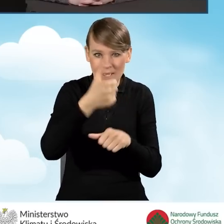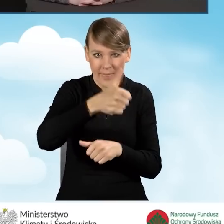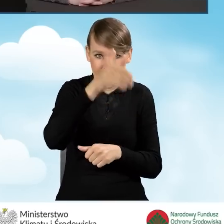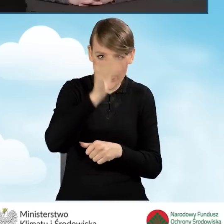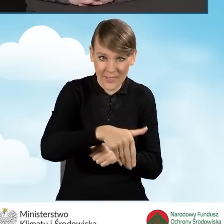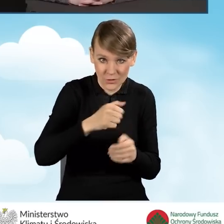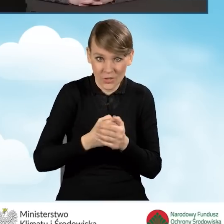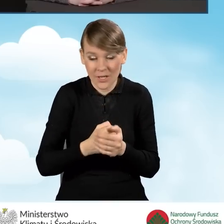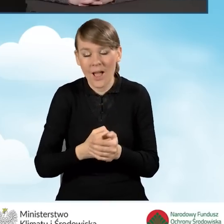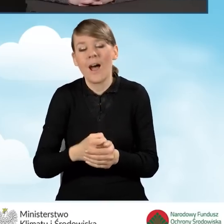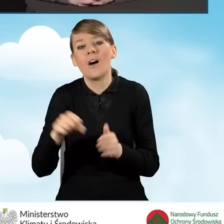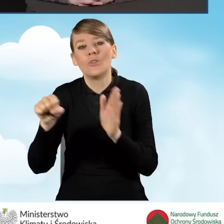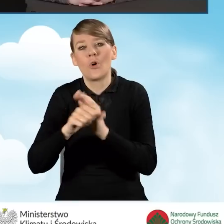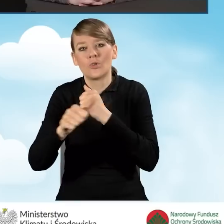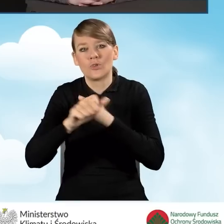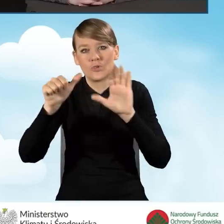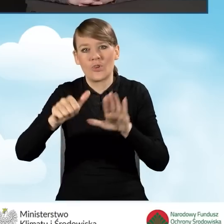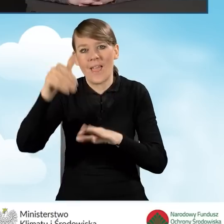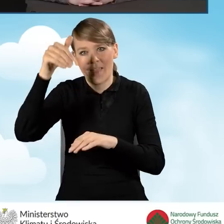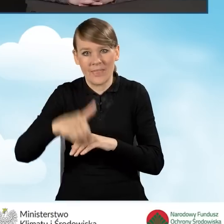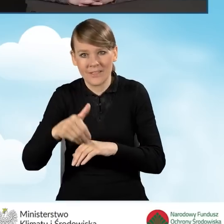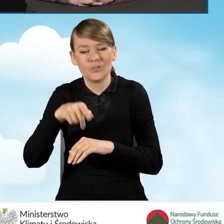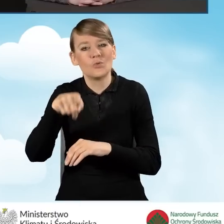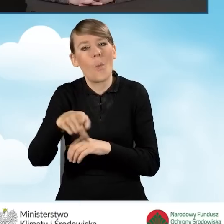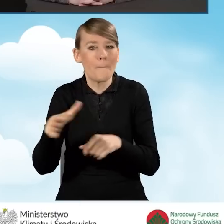i do 66 tysięcy złotych z kompleksową termomodernizacją.